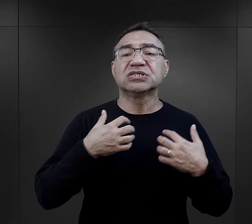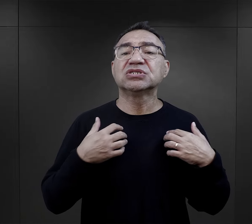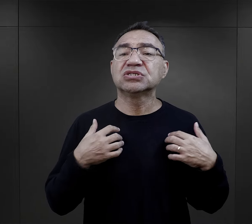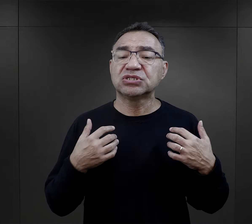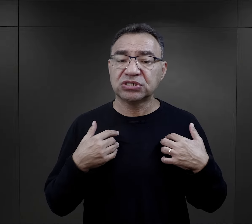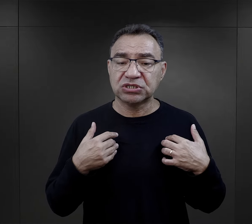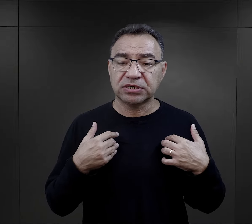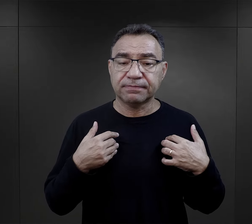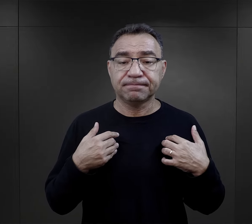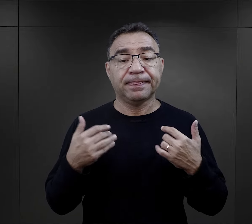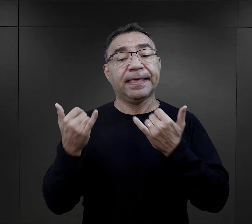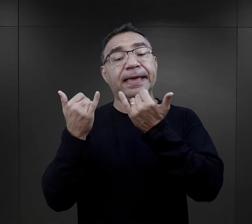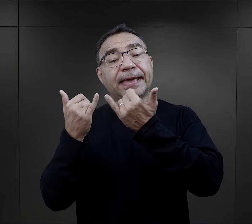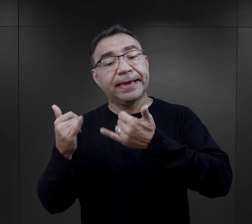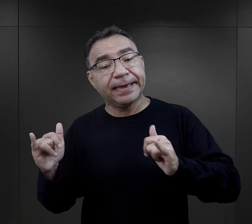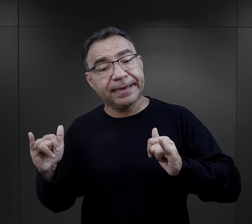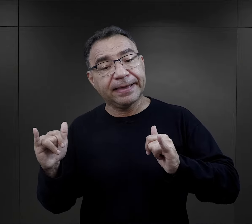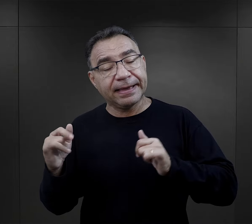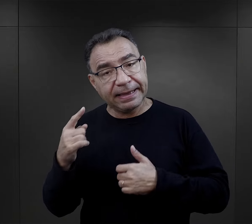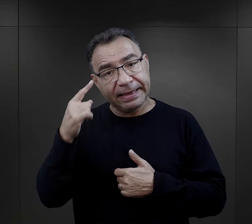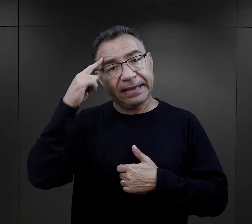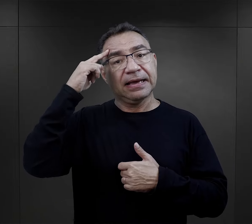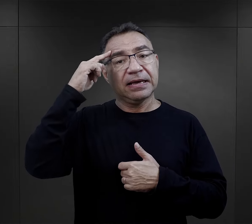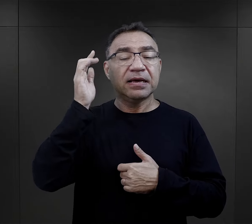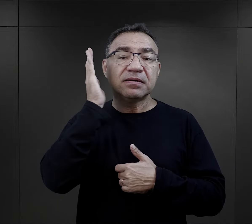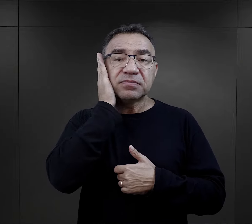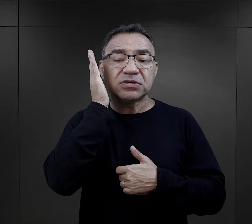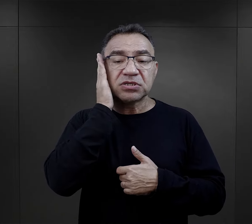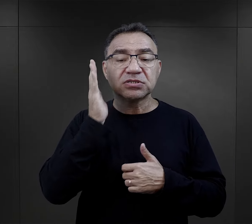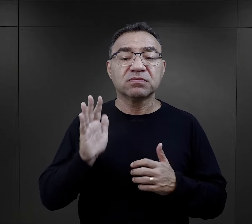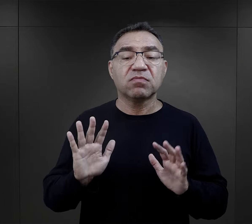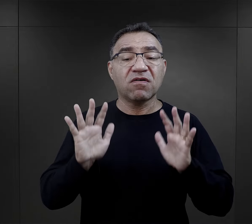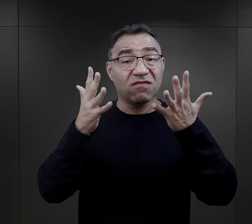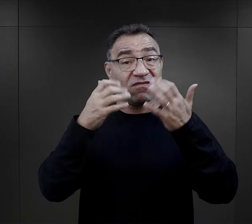Jeszcze inaczej wspominają mieszkańcy powstańczej Warszawy,